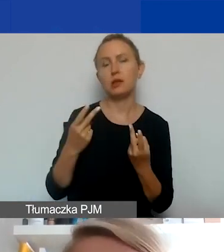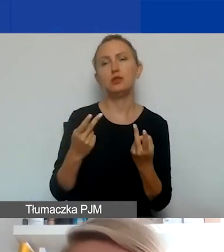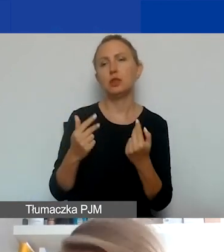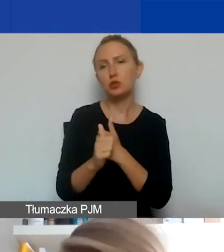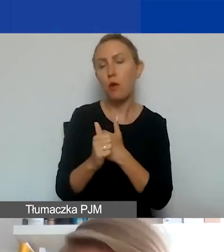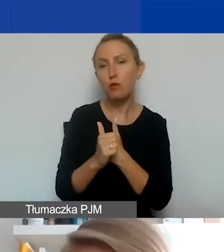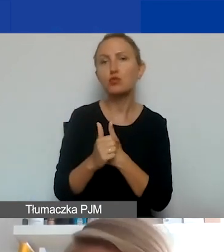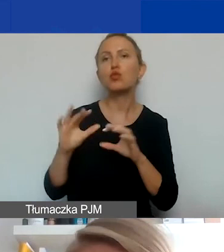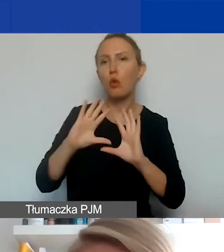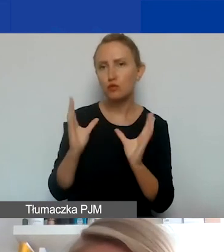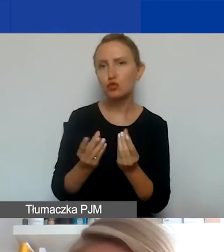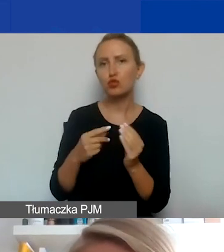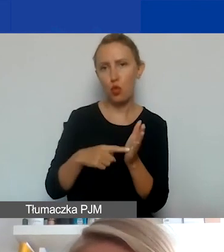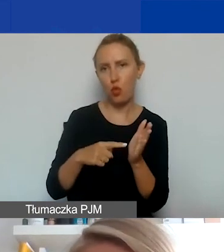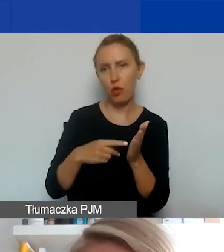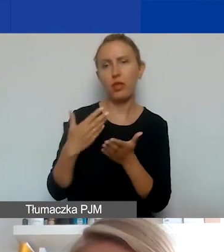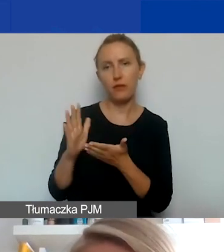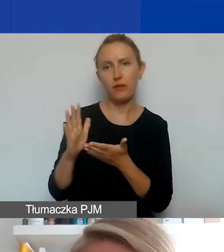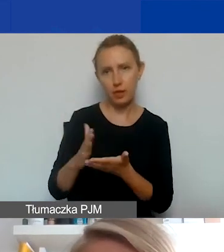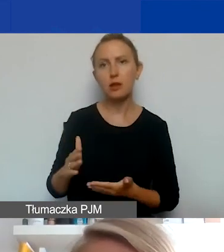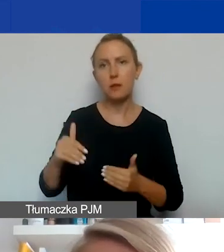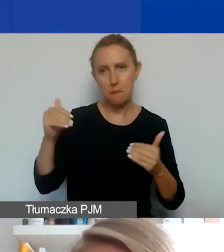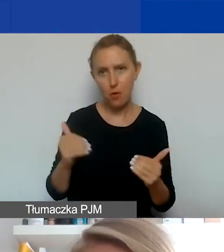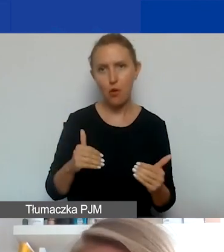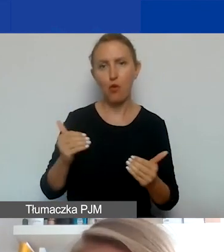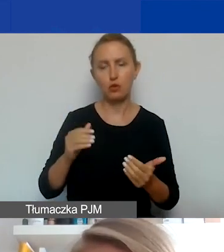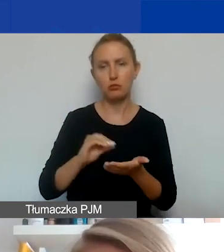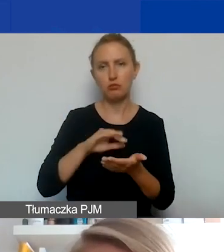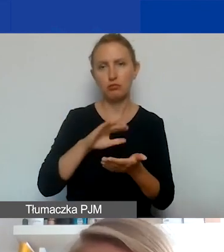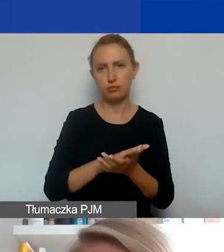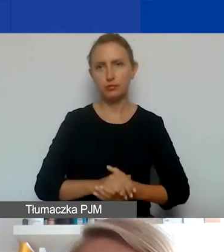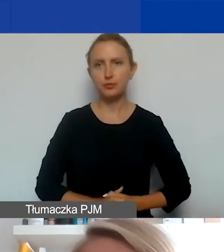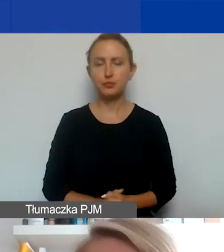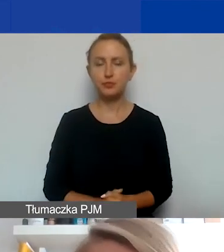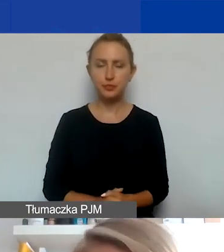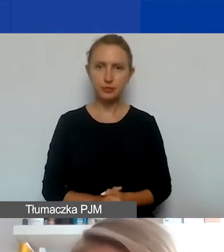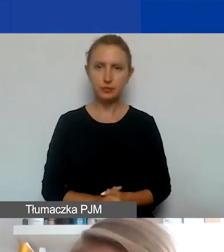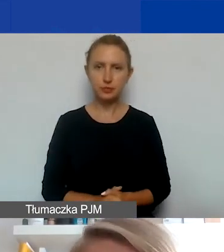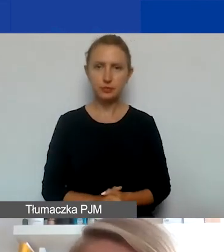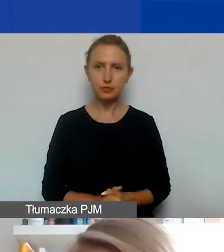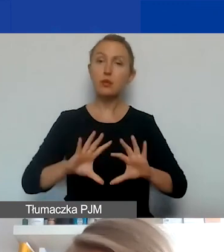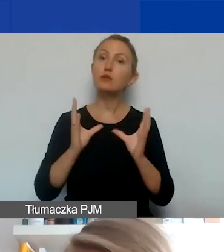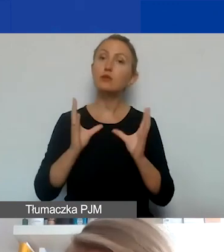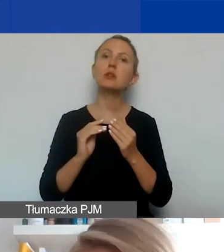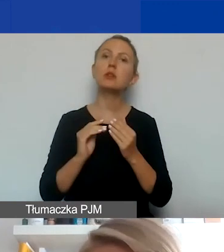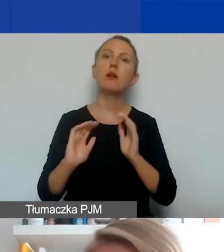to są wszystko typy wydatków, które można w ramach partnerstwa zaplanować. Oczywiście wszelkie formy eksperckiego wsparcia